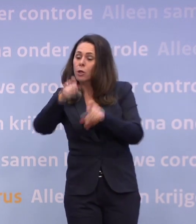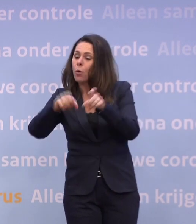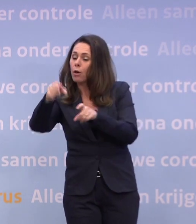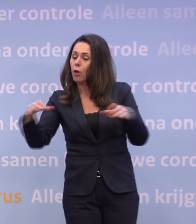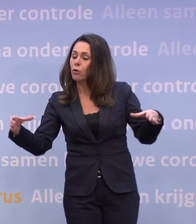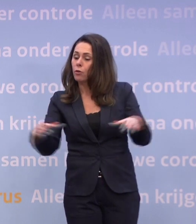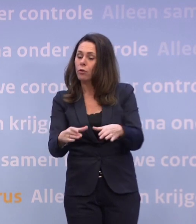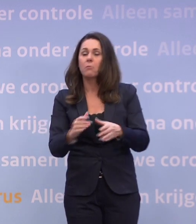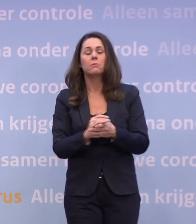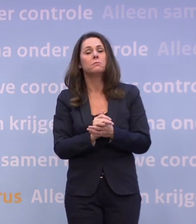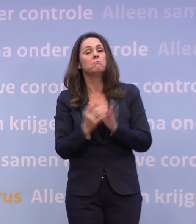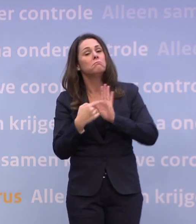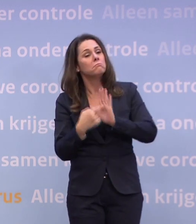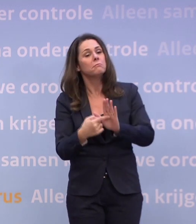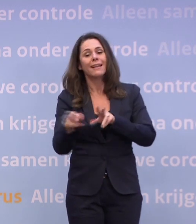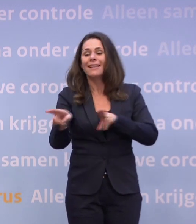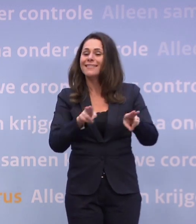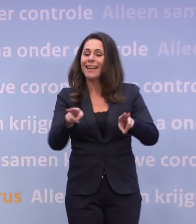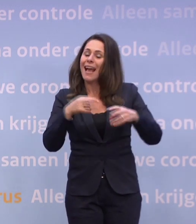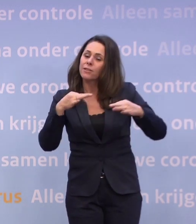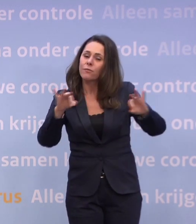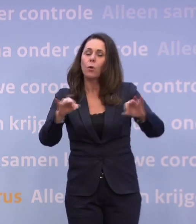Denk aan een theatervoorstelling of een film maken.